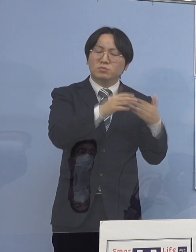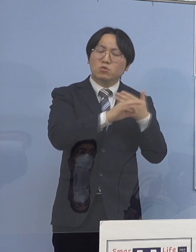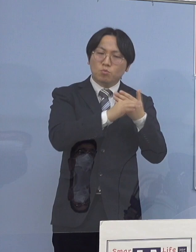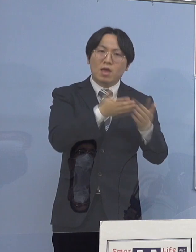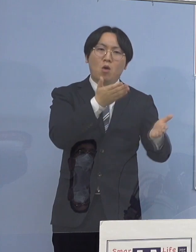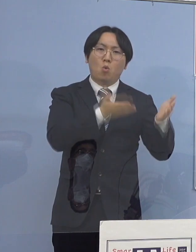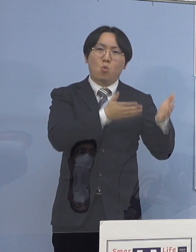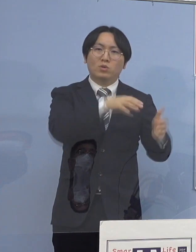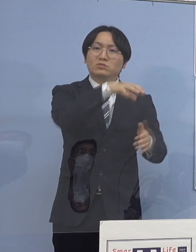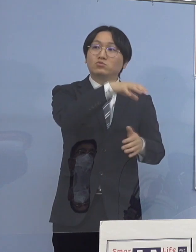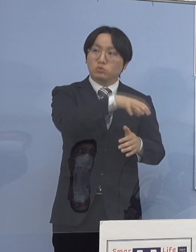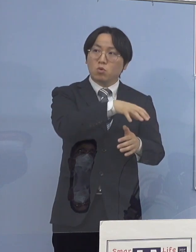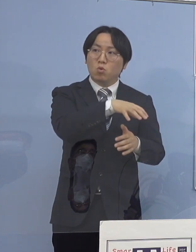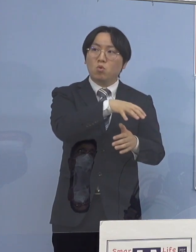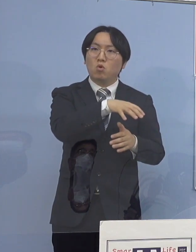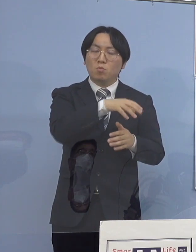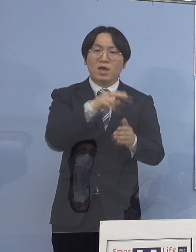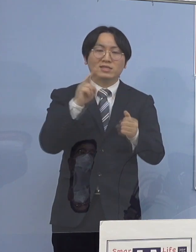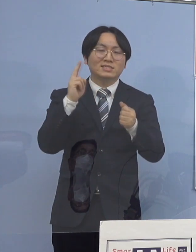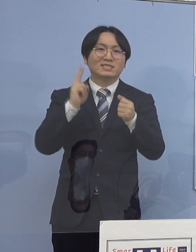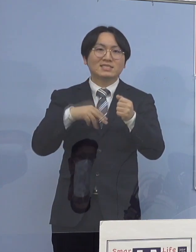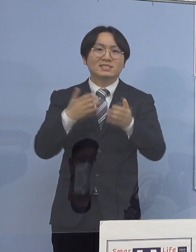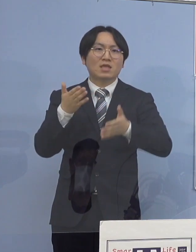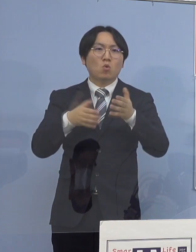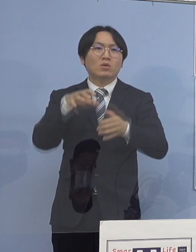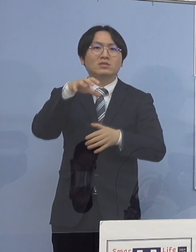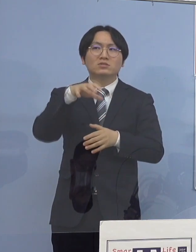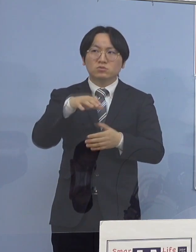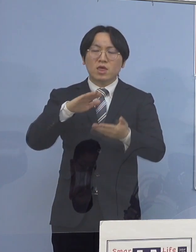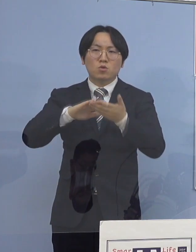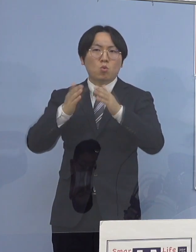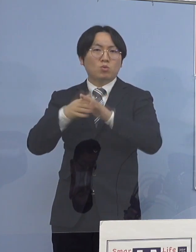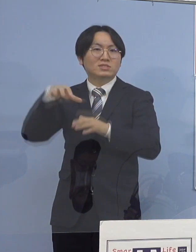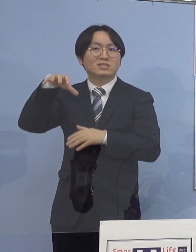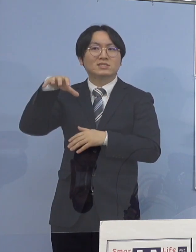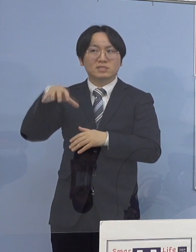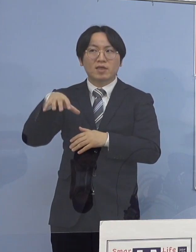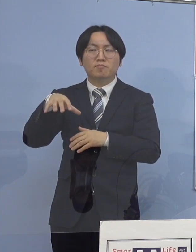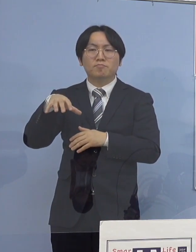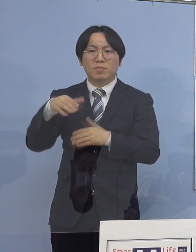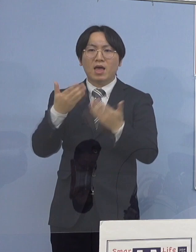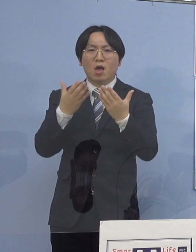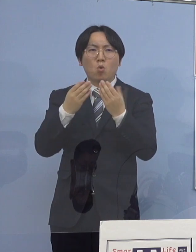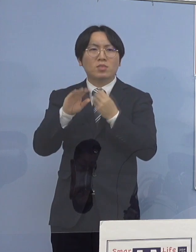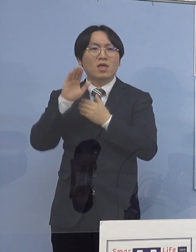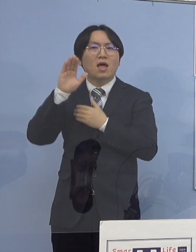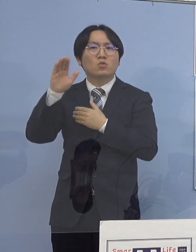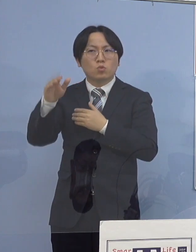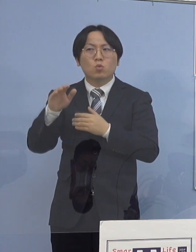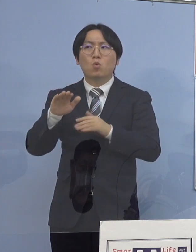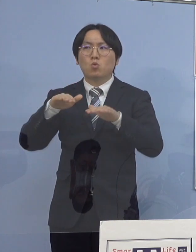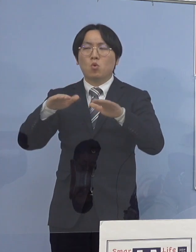認定こども園であったり、幼稚園であったり 放課後児童クラブであったり 色々場がある訳なんですけれどね